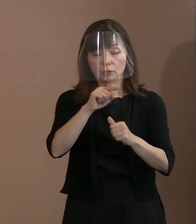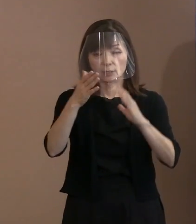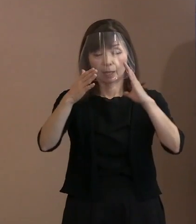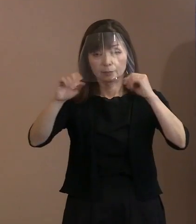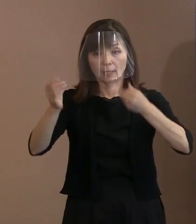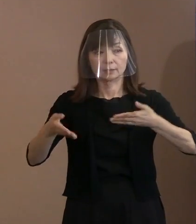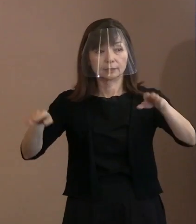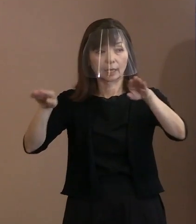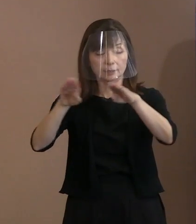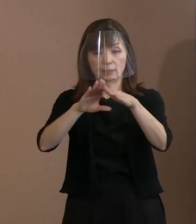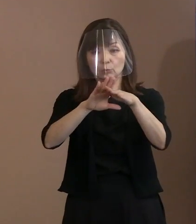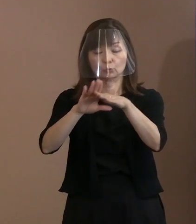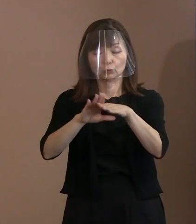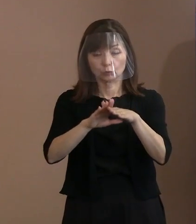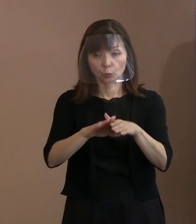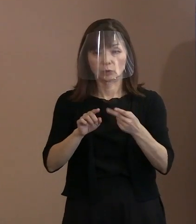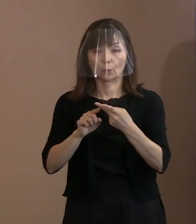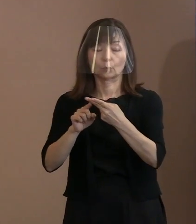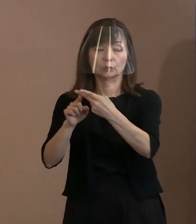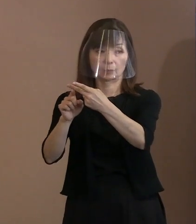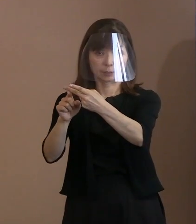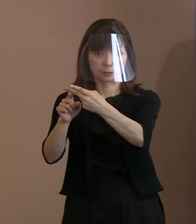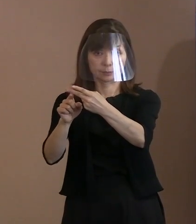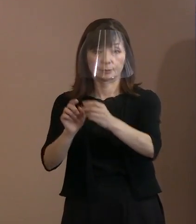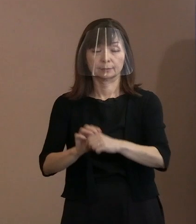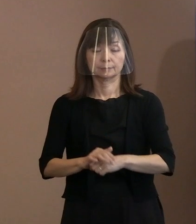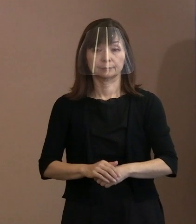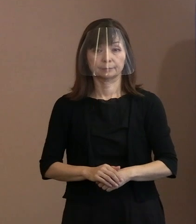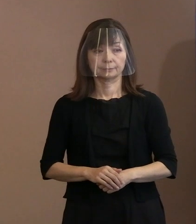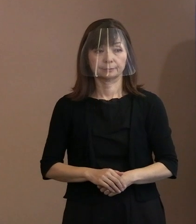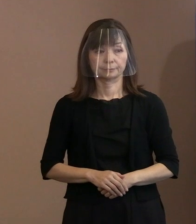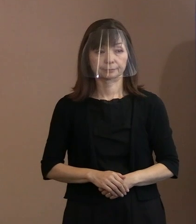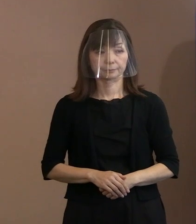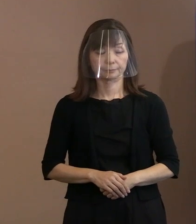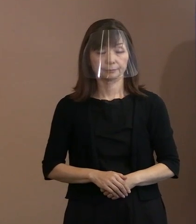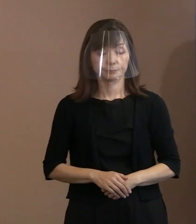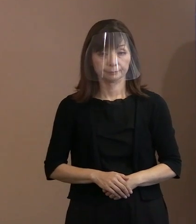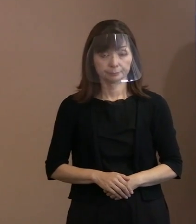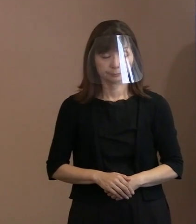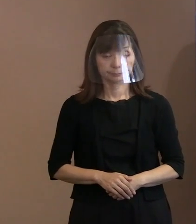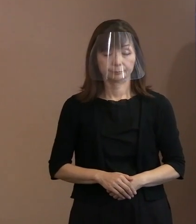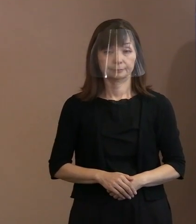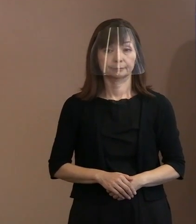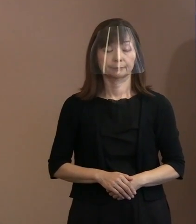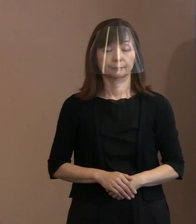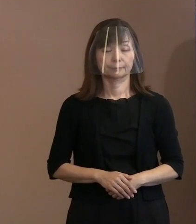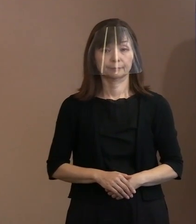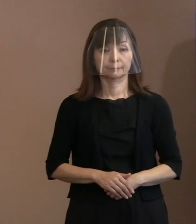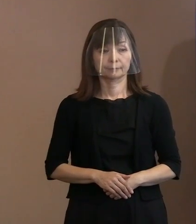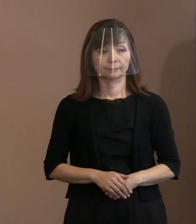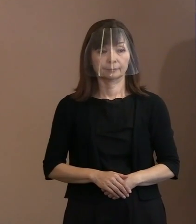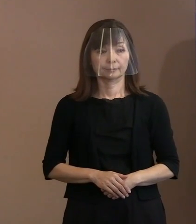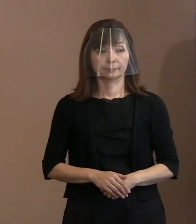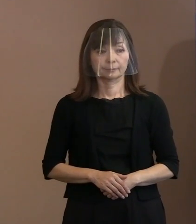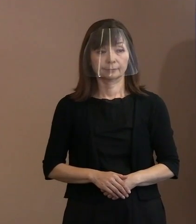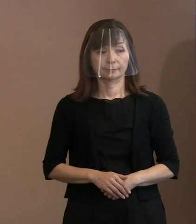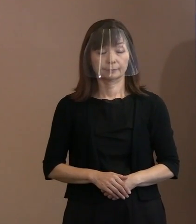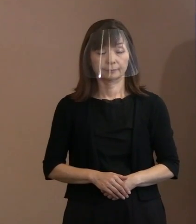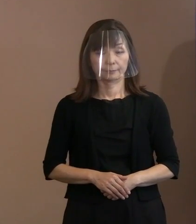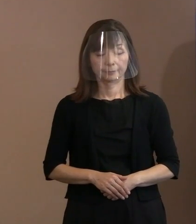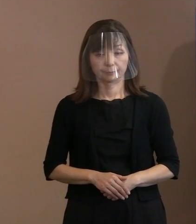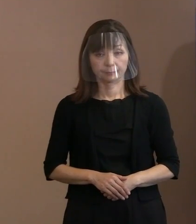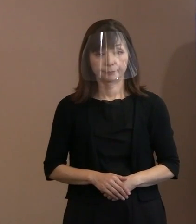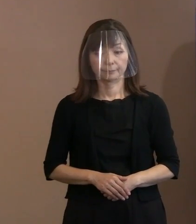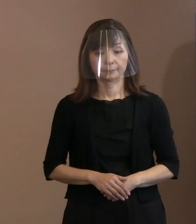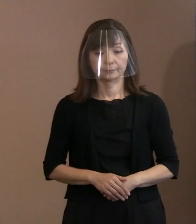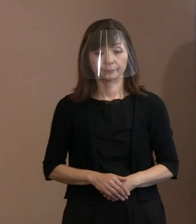(記者)文章で送られると｡なるほど｡ 関連の追加になるんですけど､